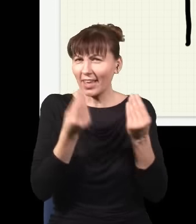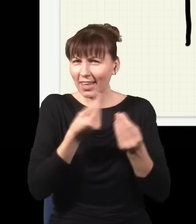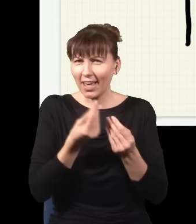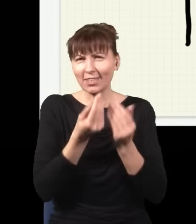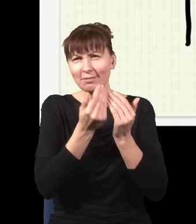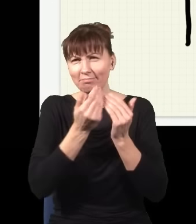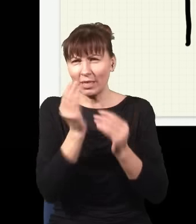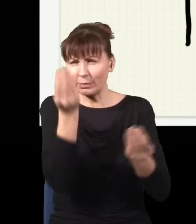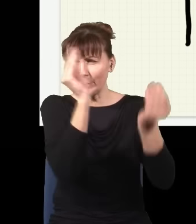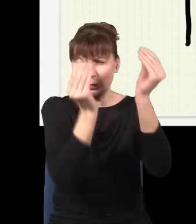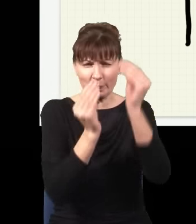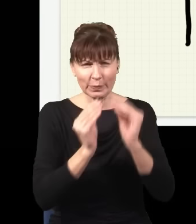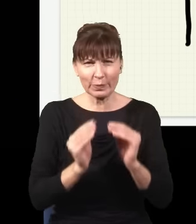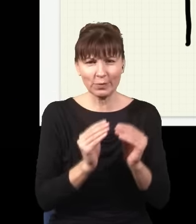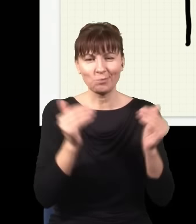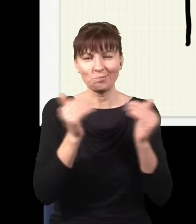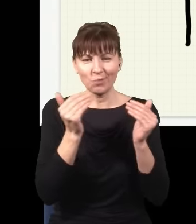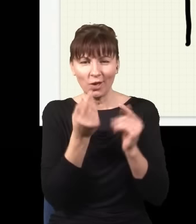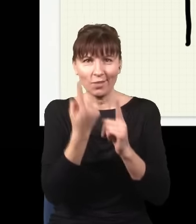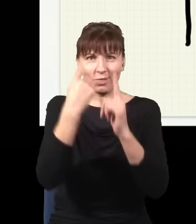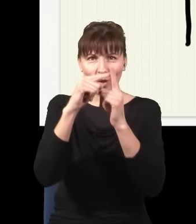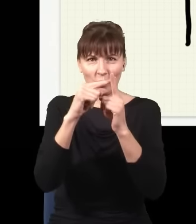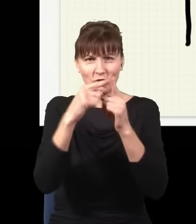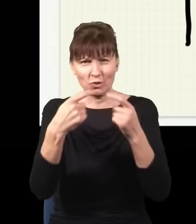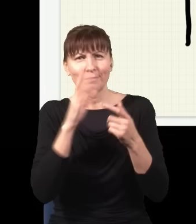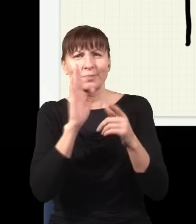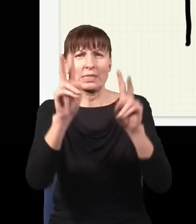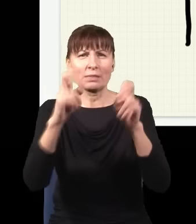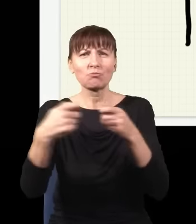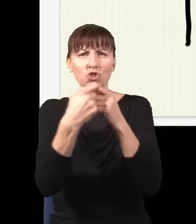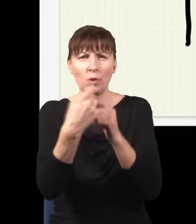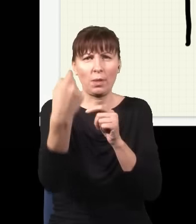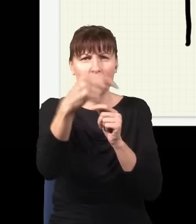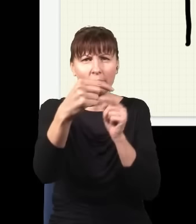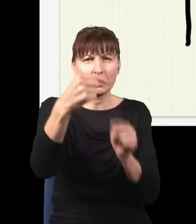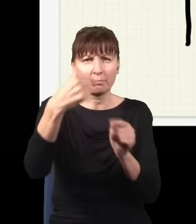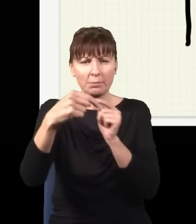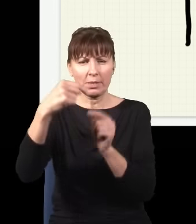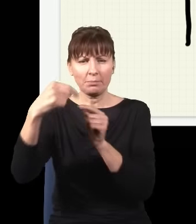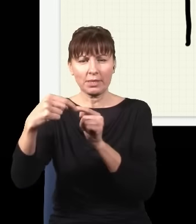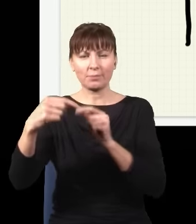takich przegród o wiele więcej po drodze, np. taką, taką,